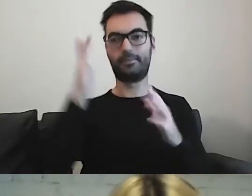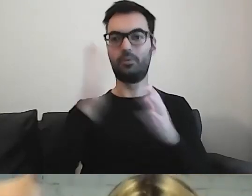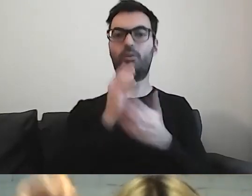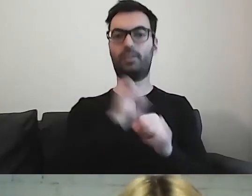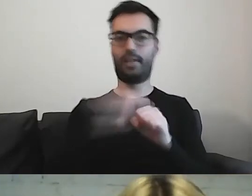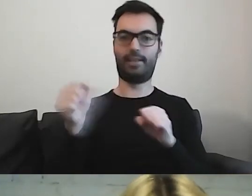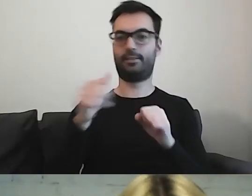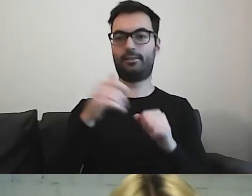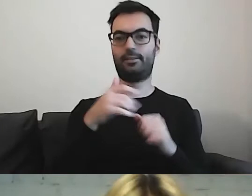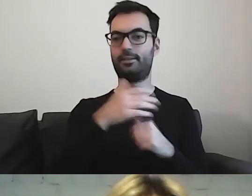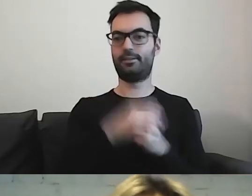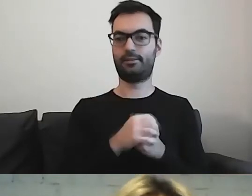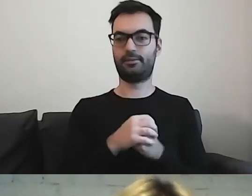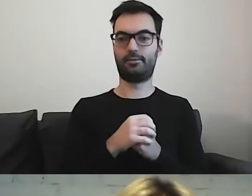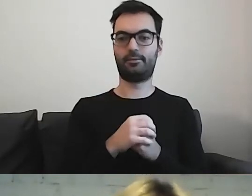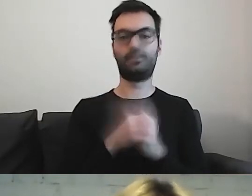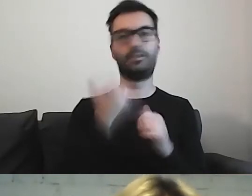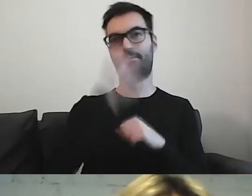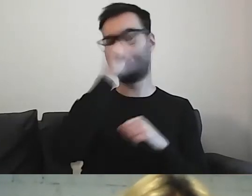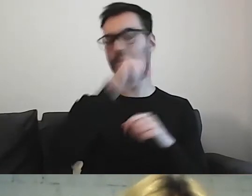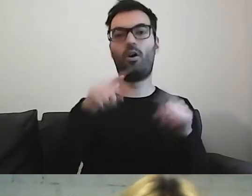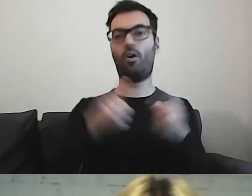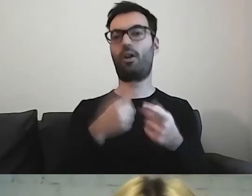Że to nie tylko działka organizacji pozarządowych,